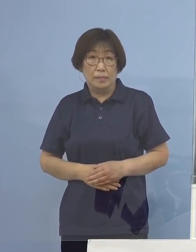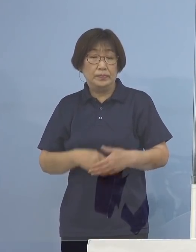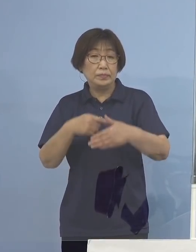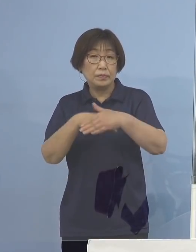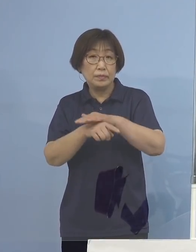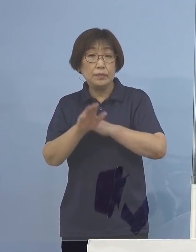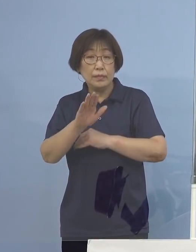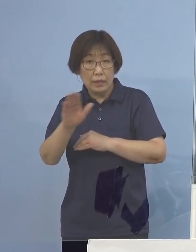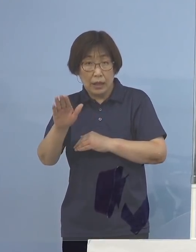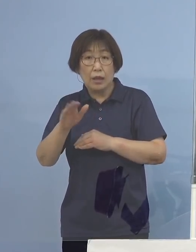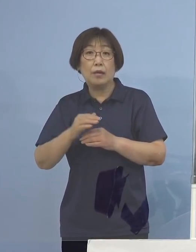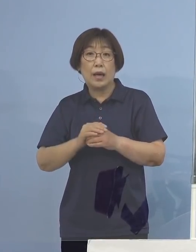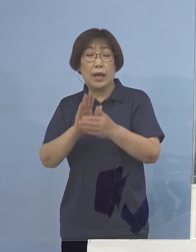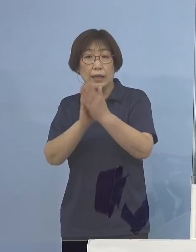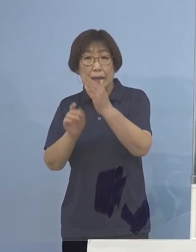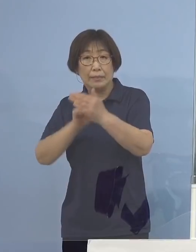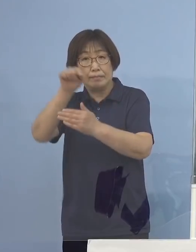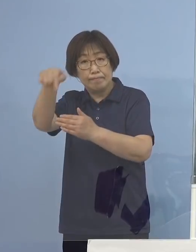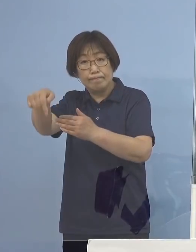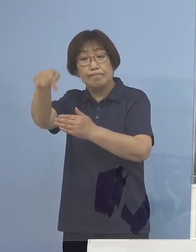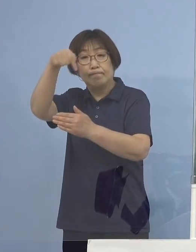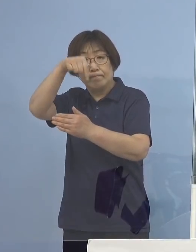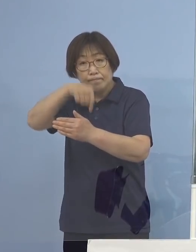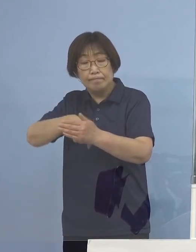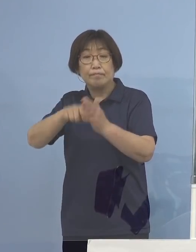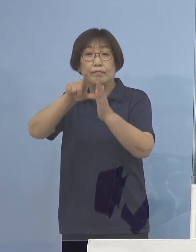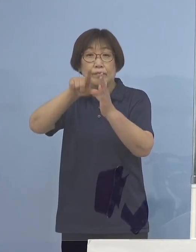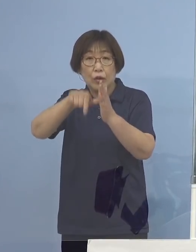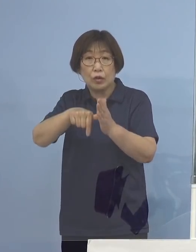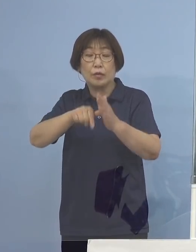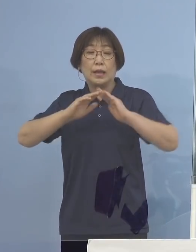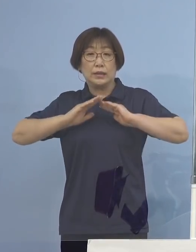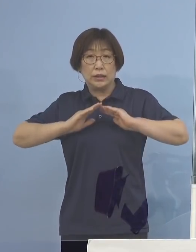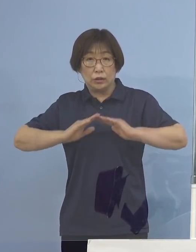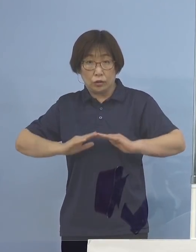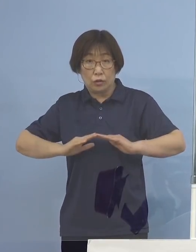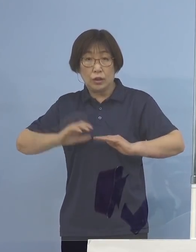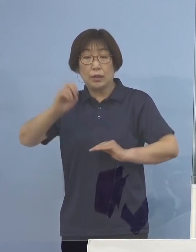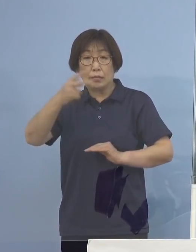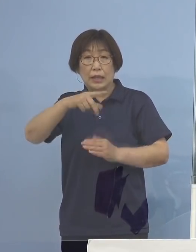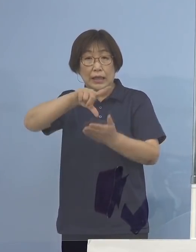往来をするにあたって慎重に またその地域に行ったとしても